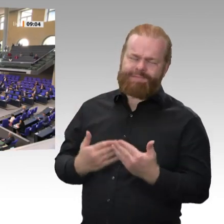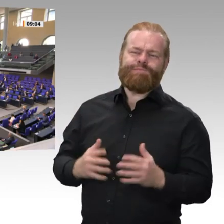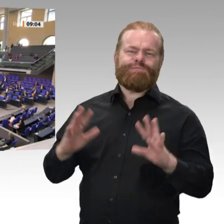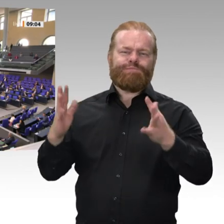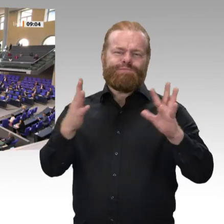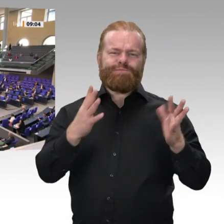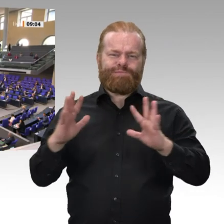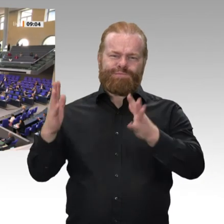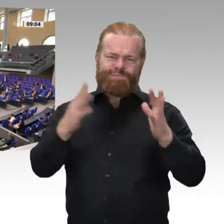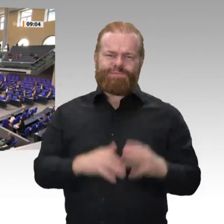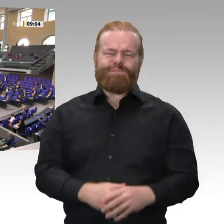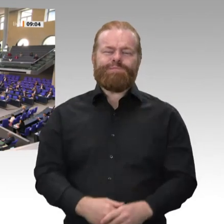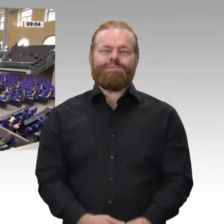Damit rufe ich auf, die Tagesordnungspunkte 10 a bis 10 c sowie Zusatzpunkt 2